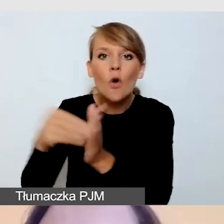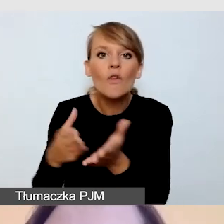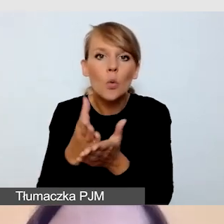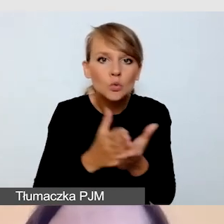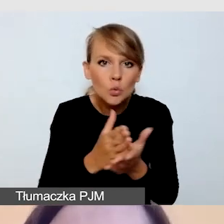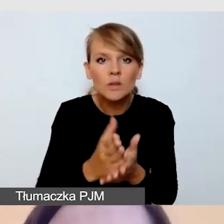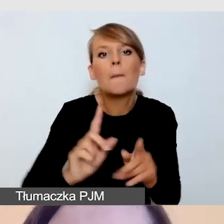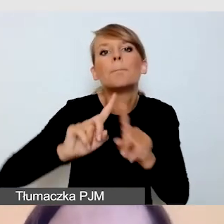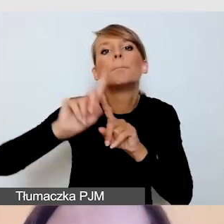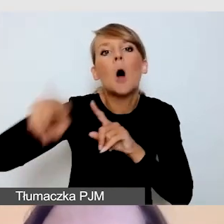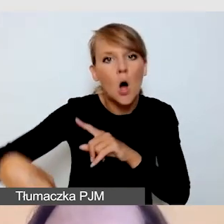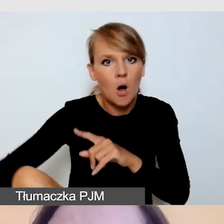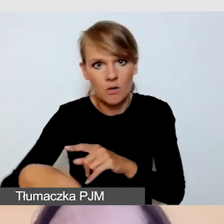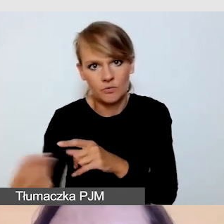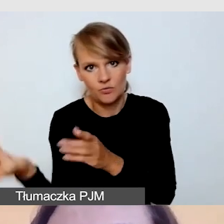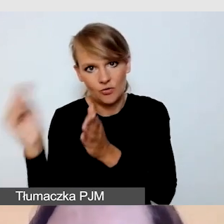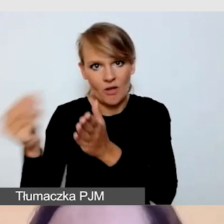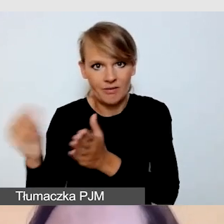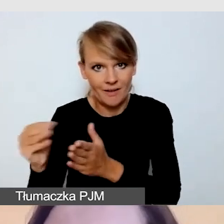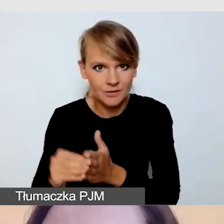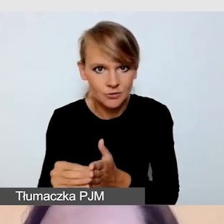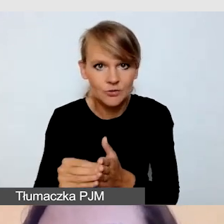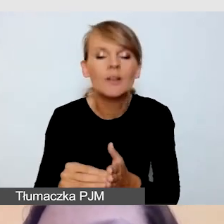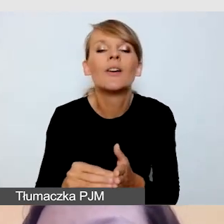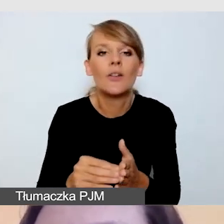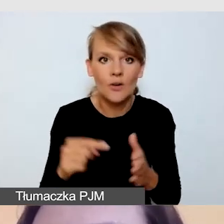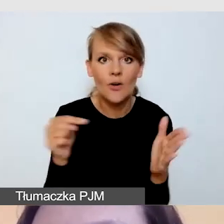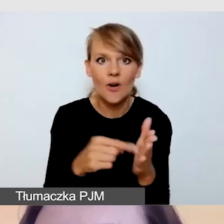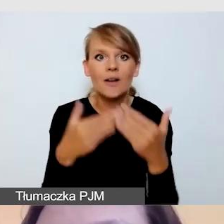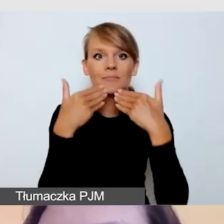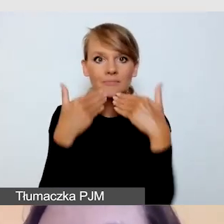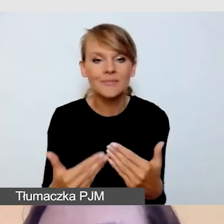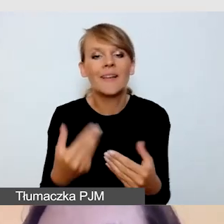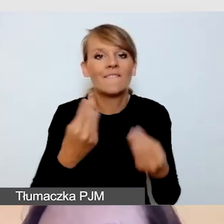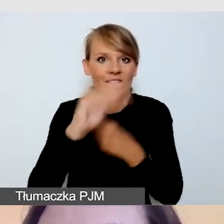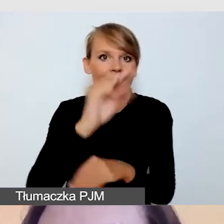aby zmaksymalizować zyski z transmisji